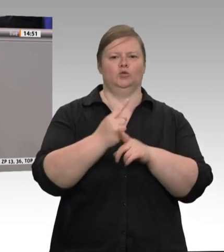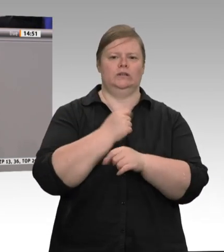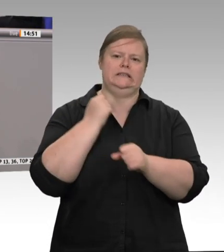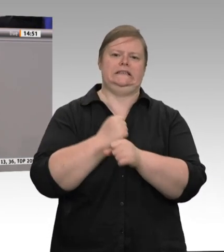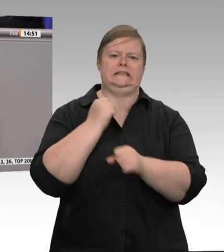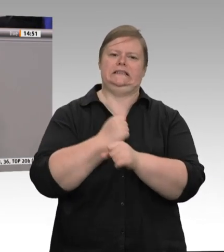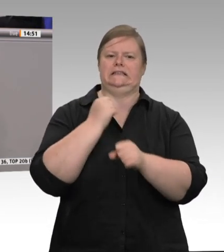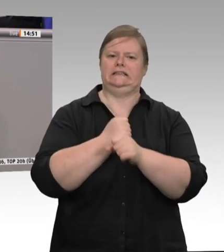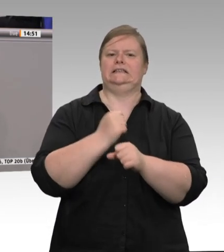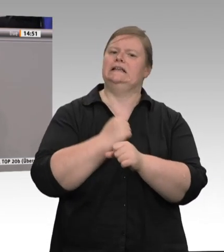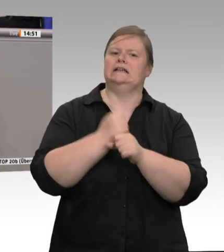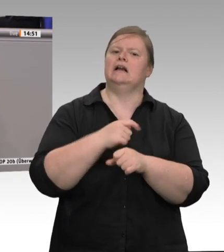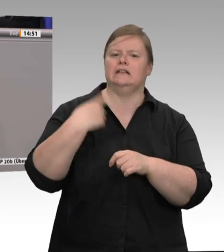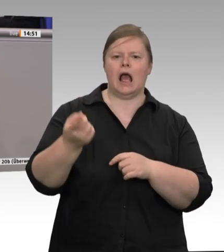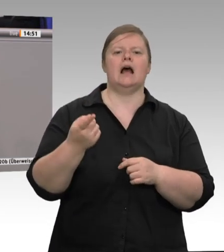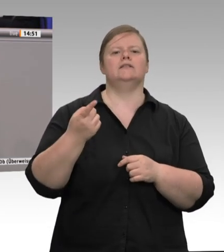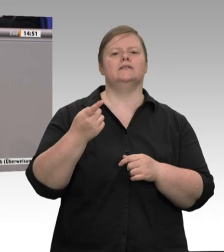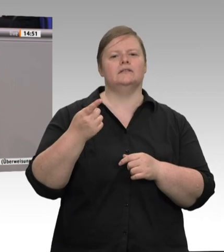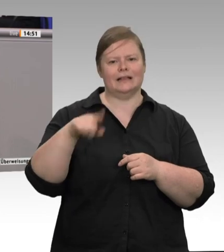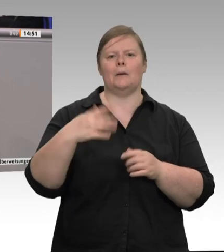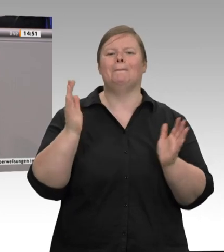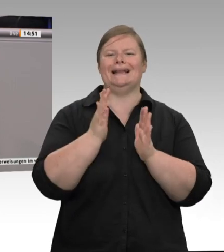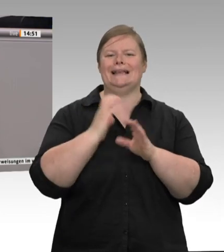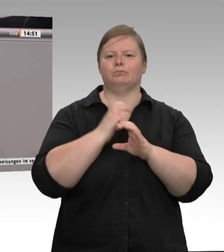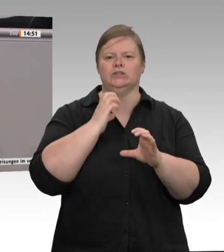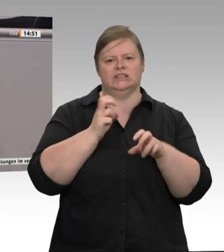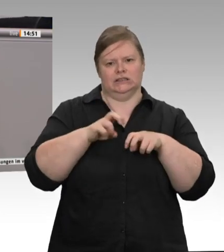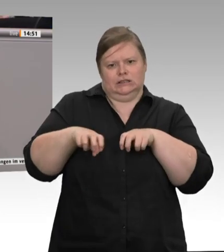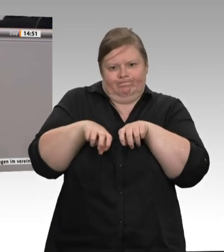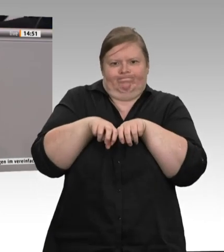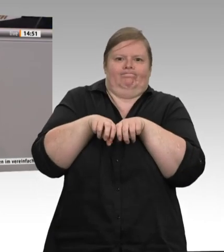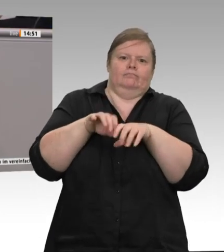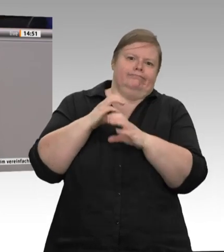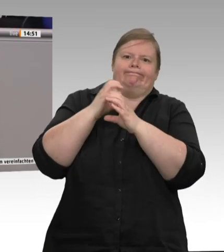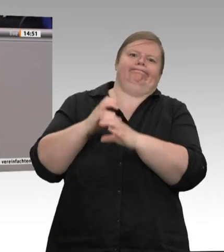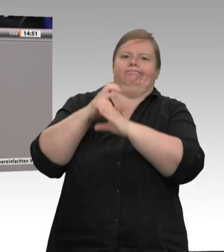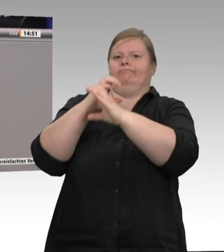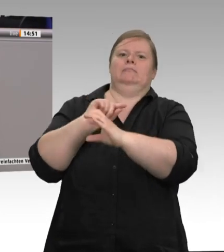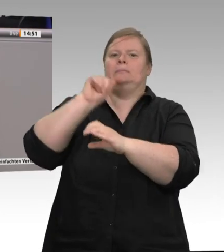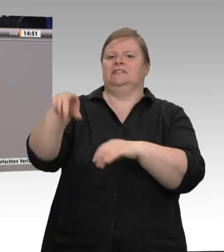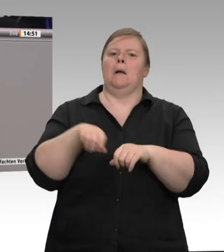Deswegen hoffe ich, dass dieses Mal der Gesetzentwurf aus dem Ministerium Heil nicht wieder von der Union verwässert wird.